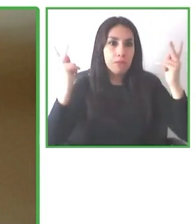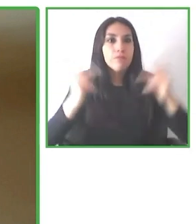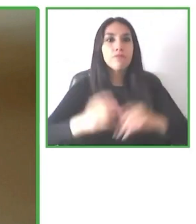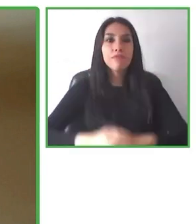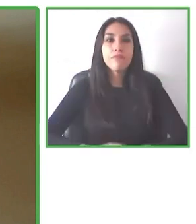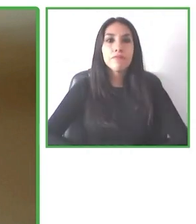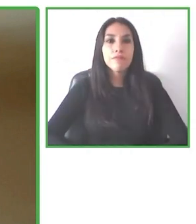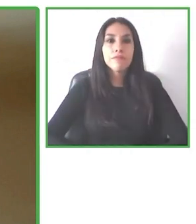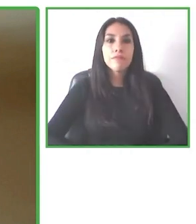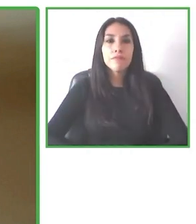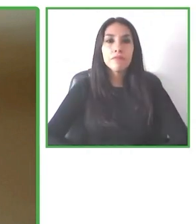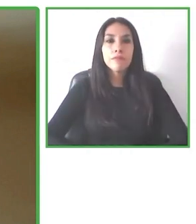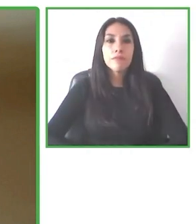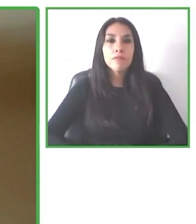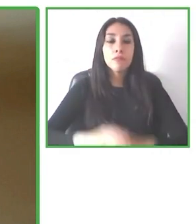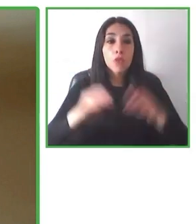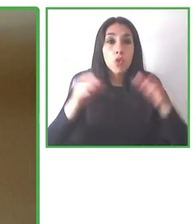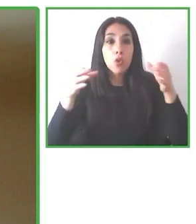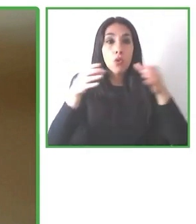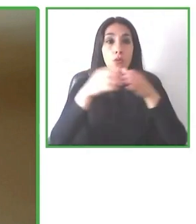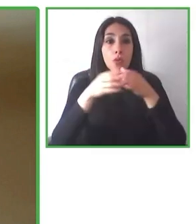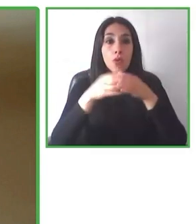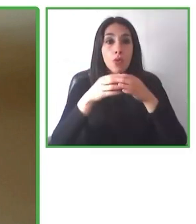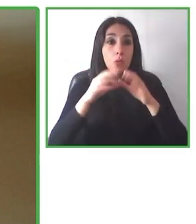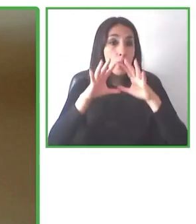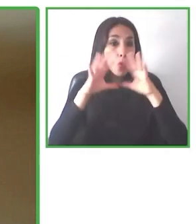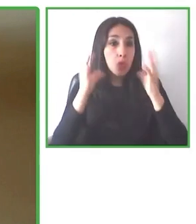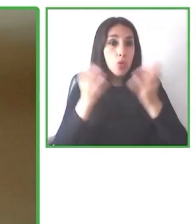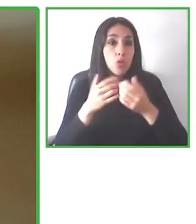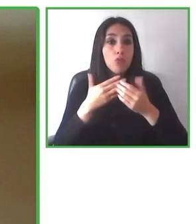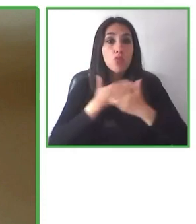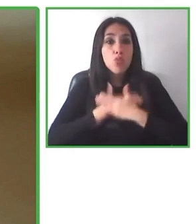Y creo que todos, no solamente en Wheel the World, sino que en este mundo, si